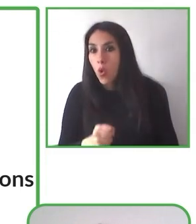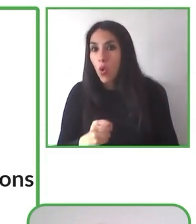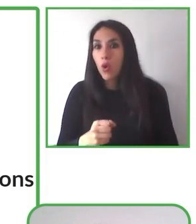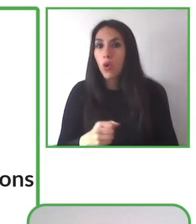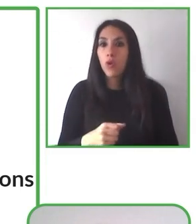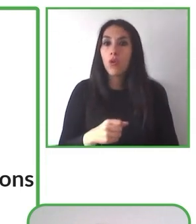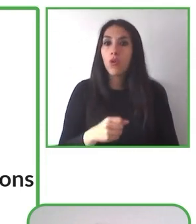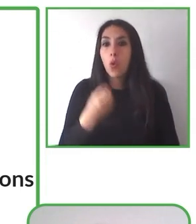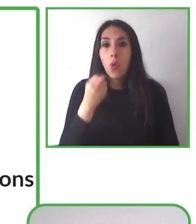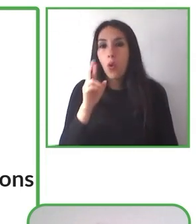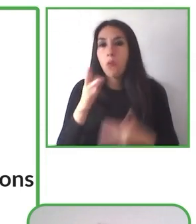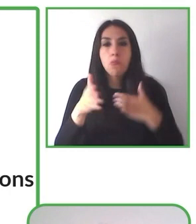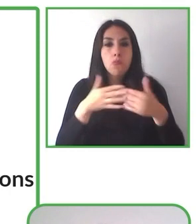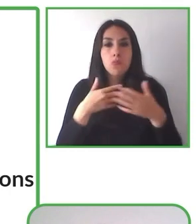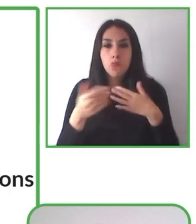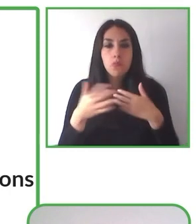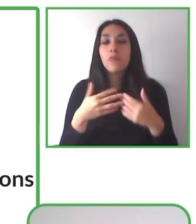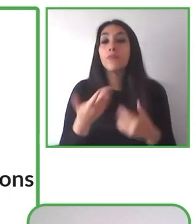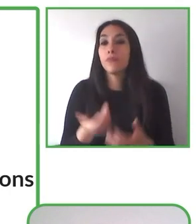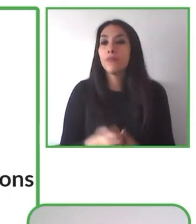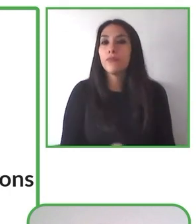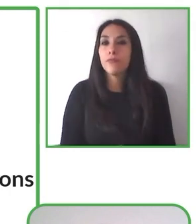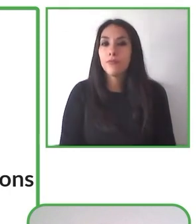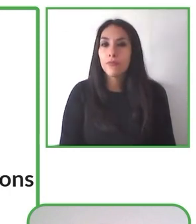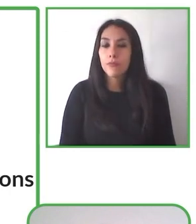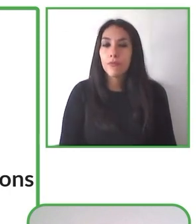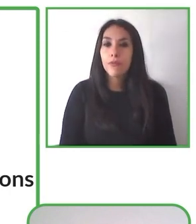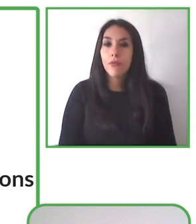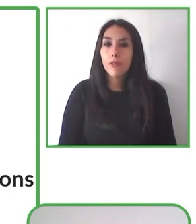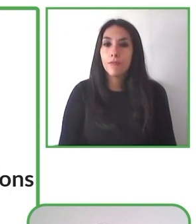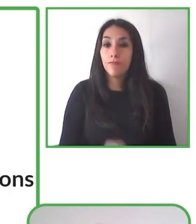por los derechos de las personas con discapacidad, por la familia y especialmente